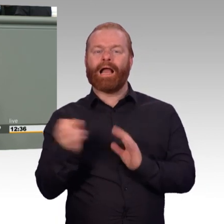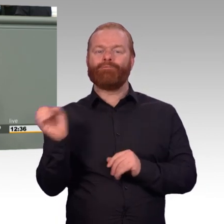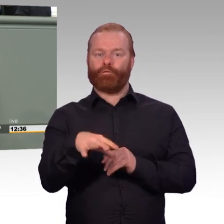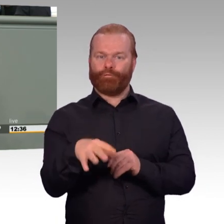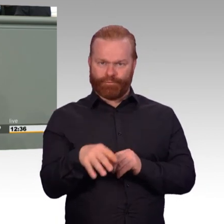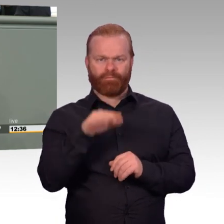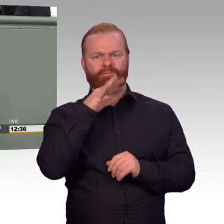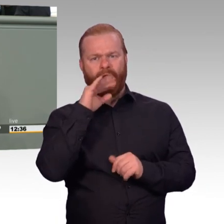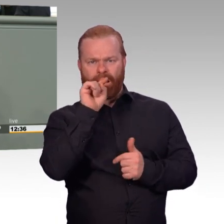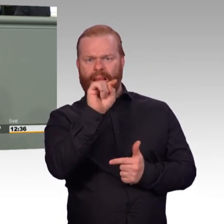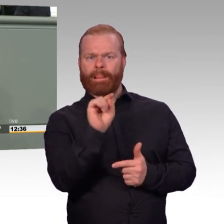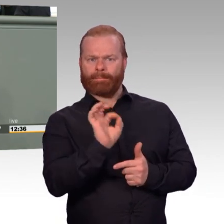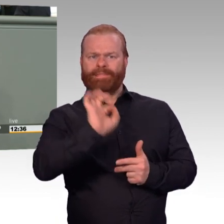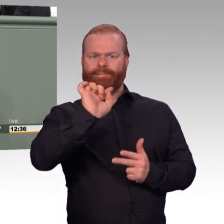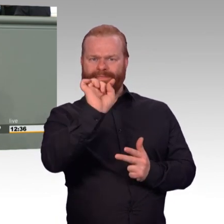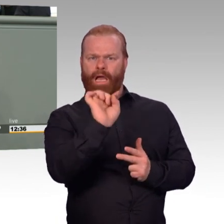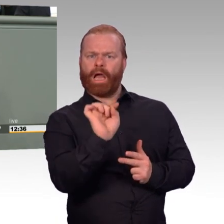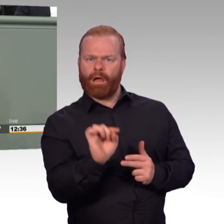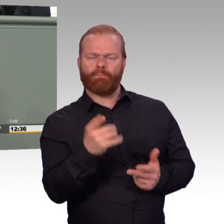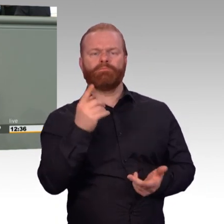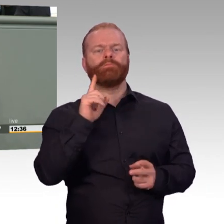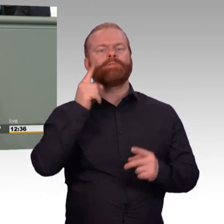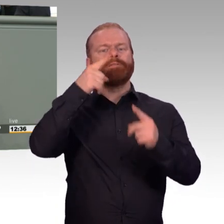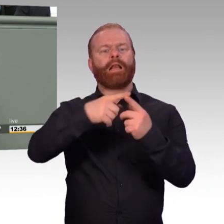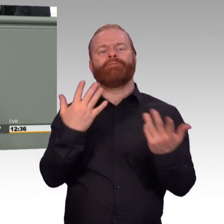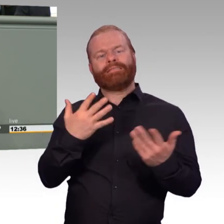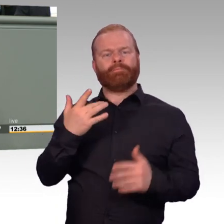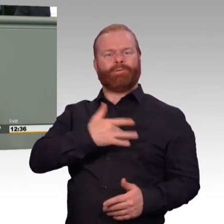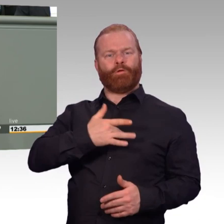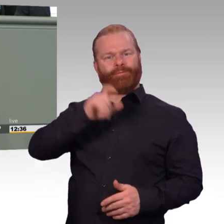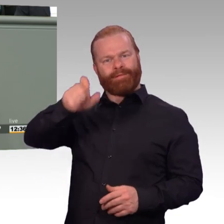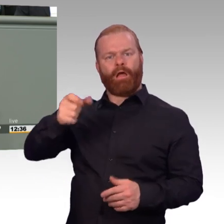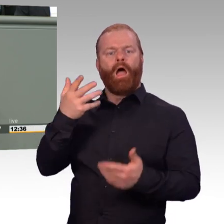nach dem Motto, Freitag ab eins macht jeder seins. Das wollen die meisten auch nicht